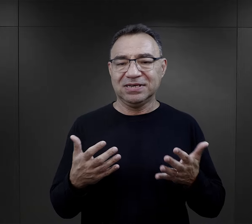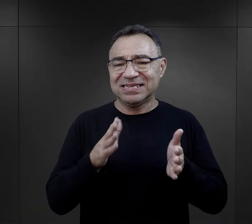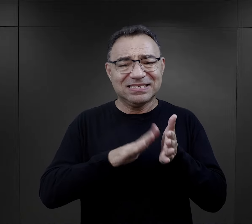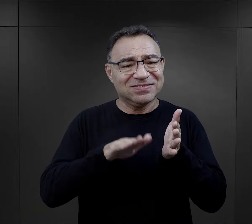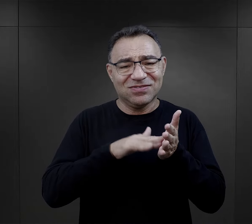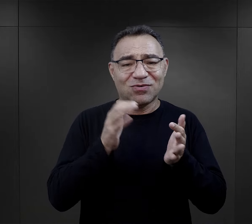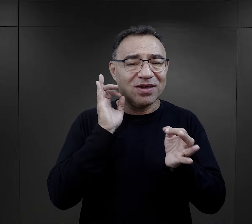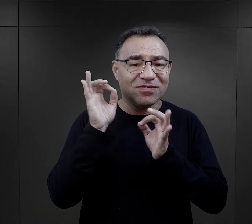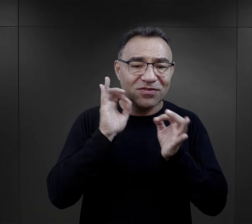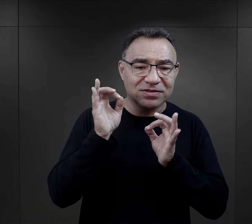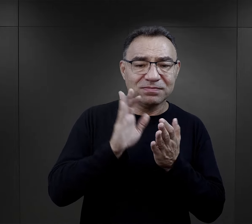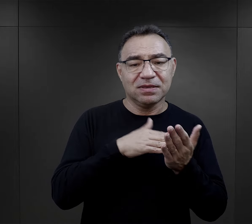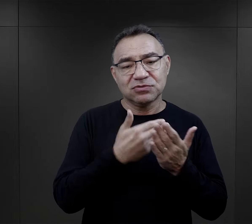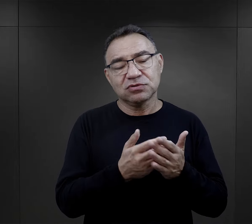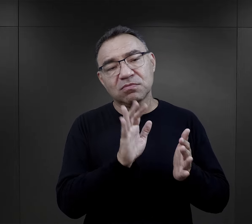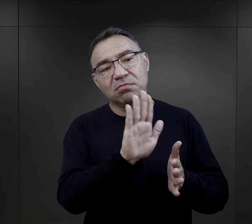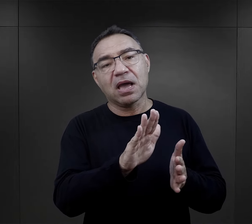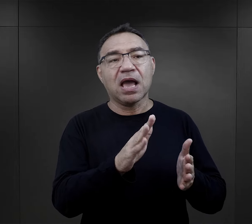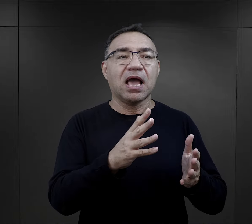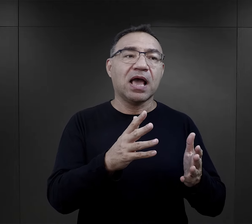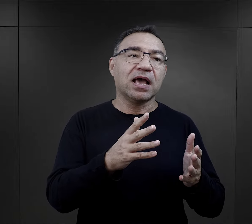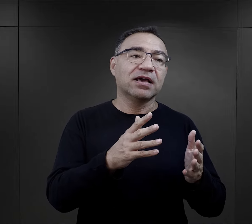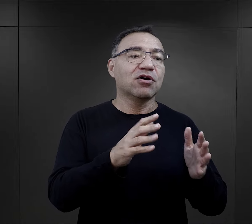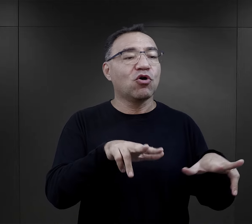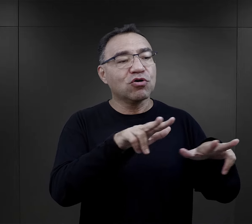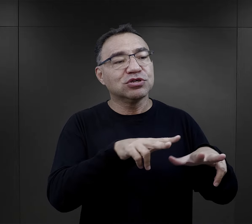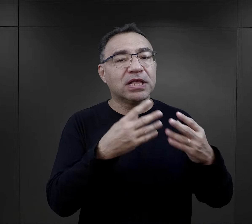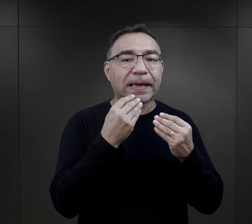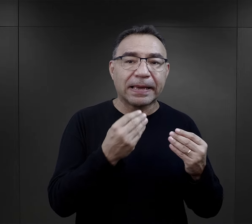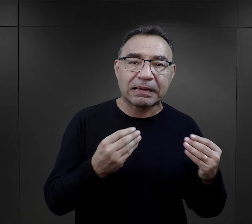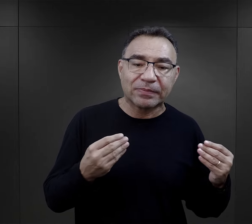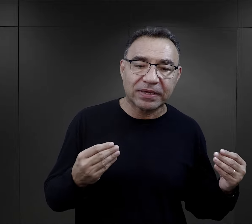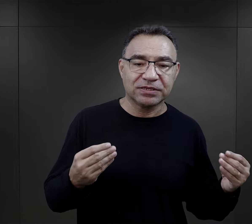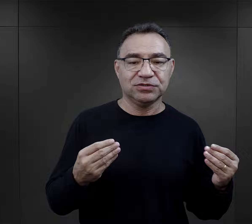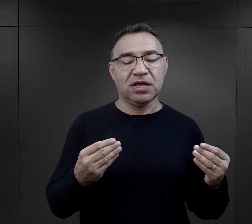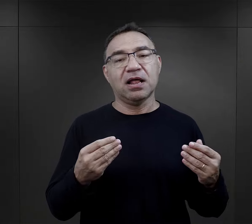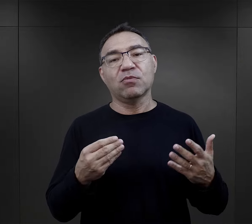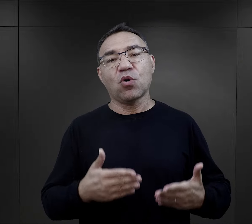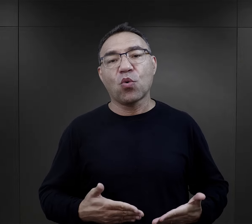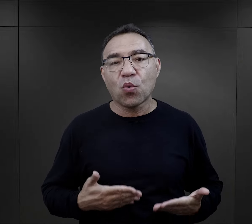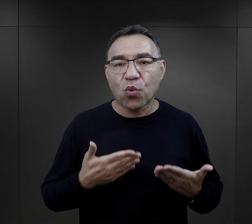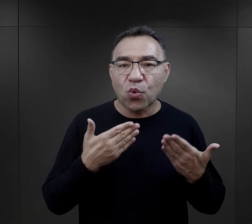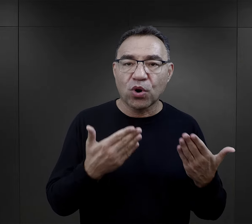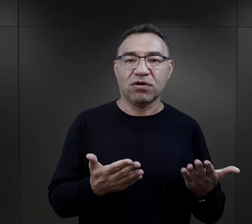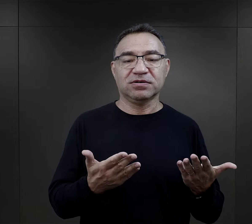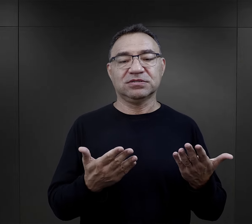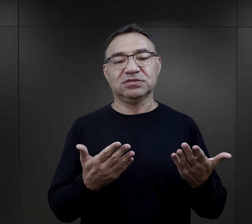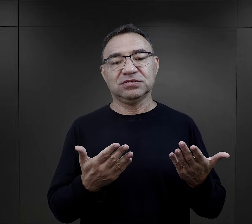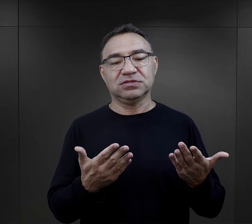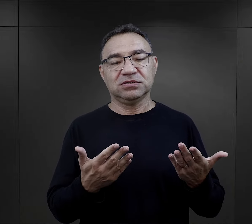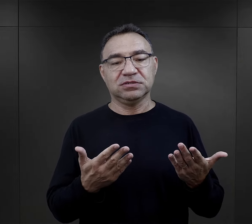Ot, takie banalne informacje, że ktoś w rodzinie świętuje imieniny, świętuje urodziny,